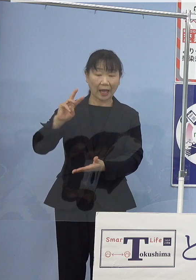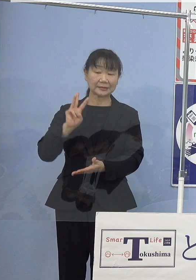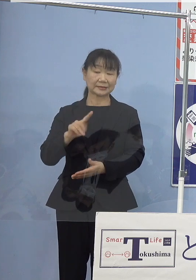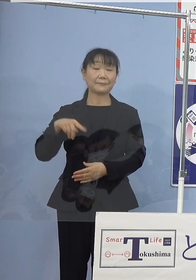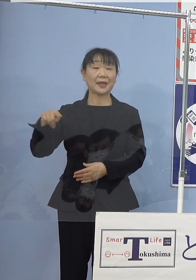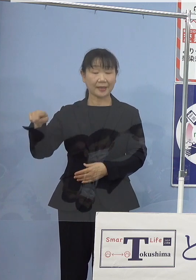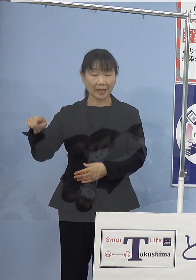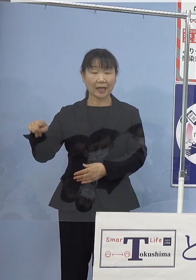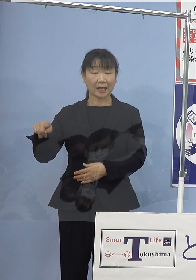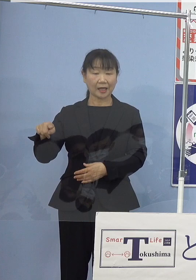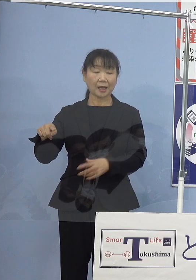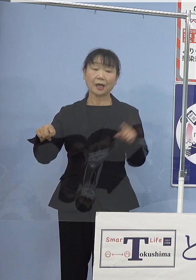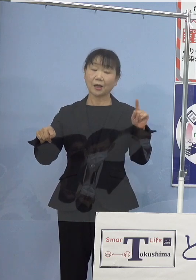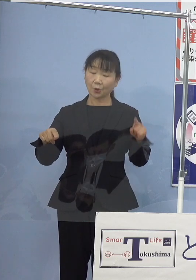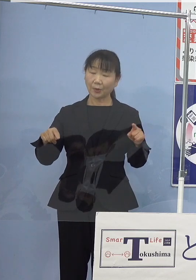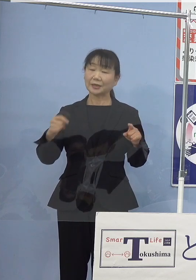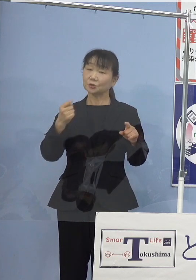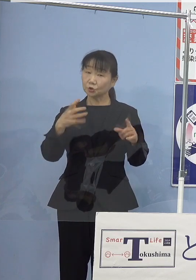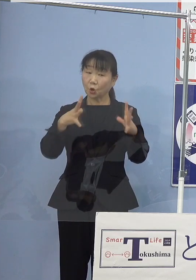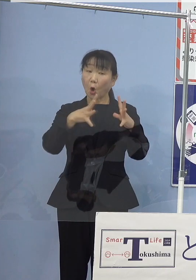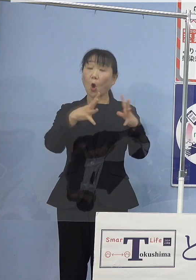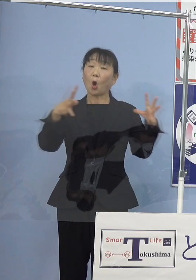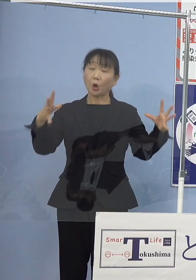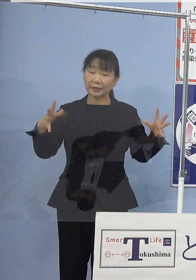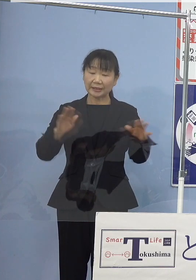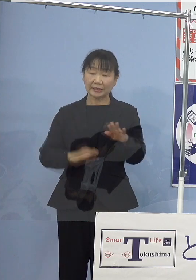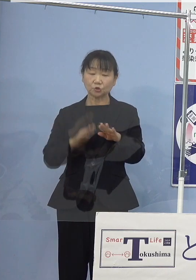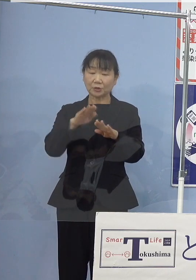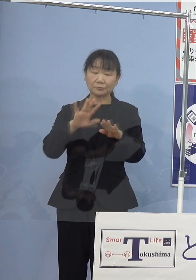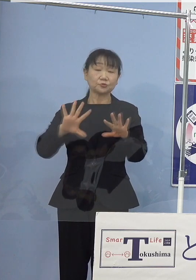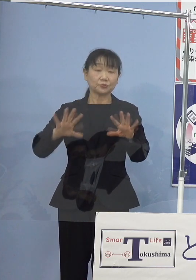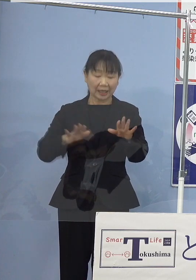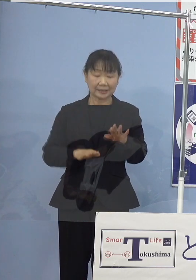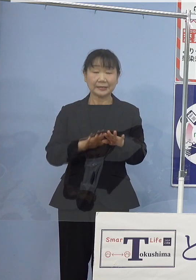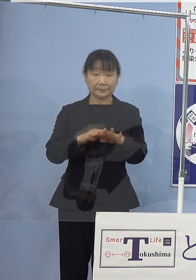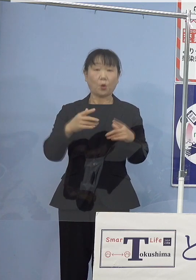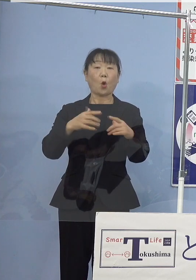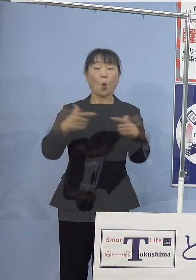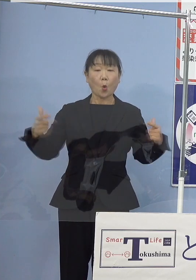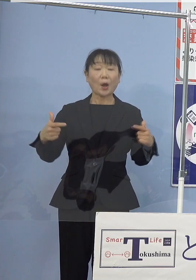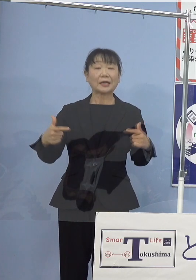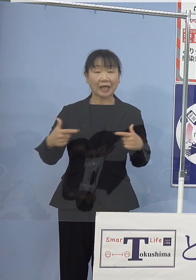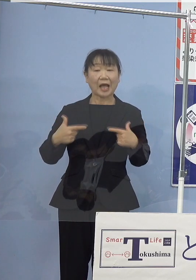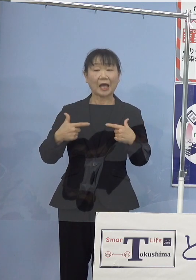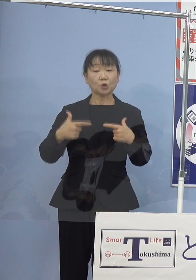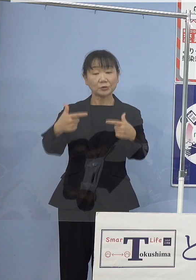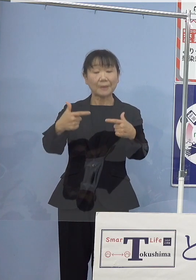一回り大きいノンステップバス 大型路線バスとなります